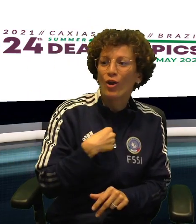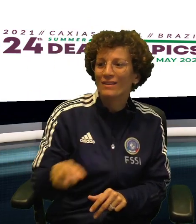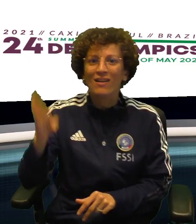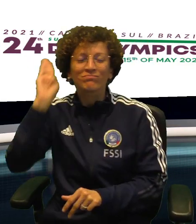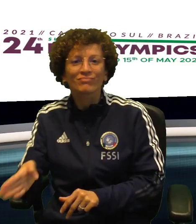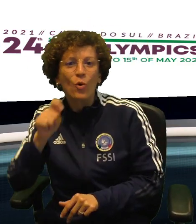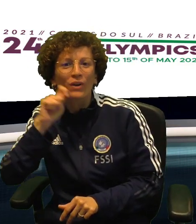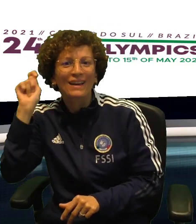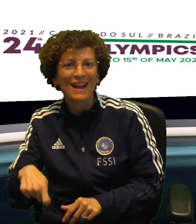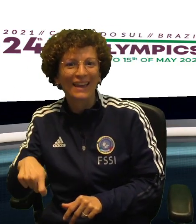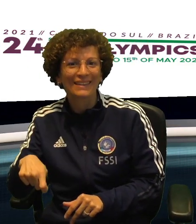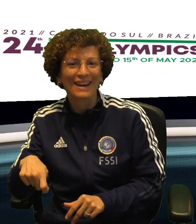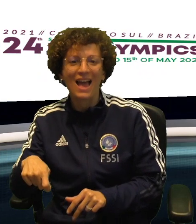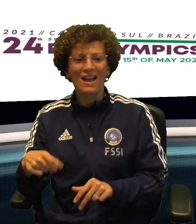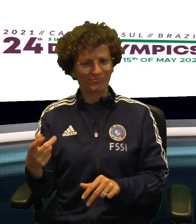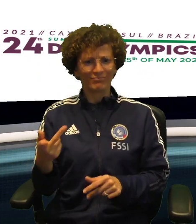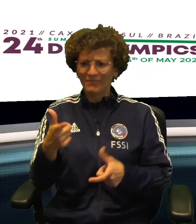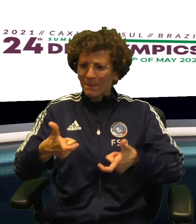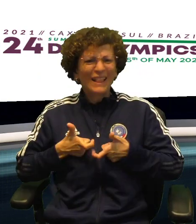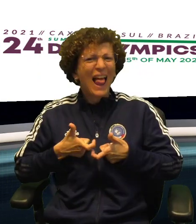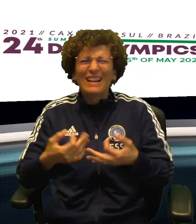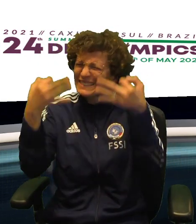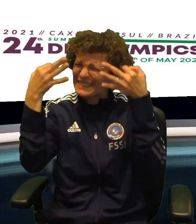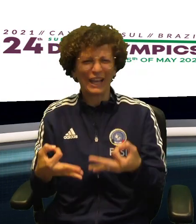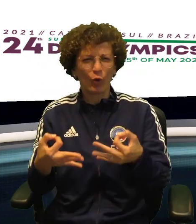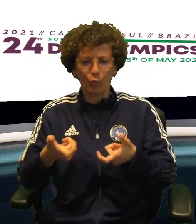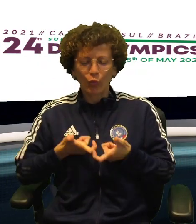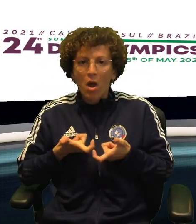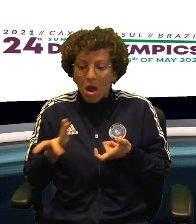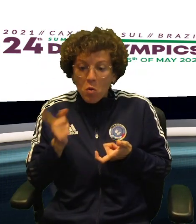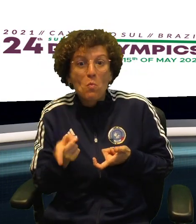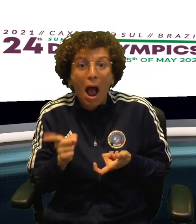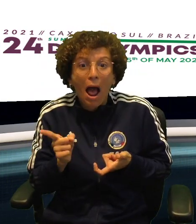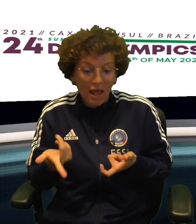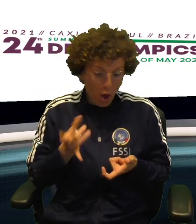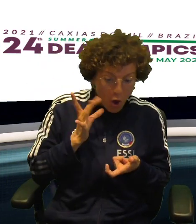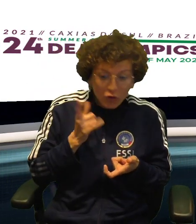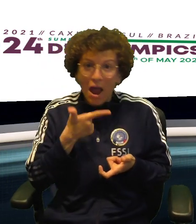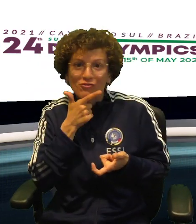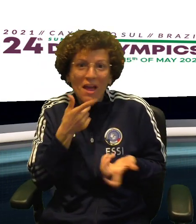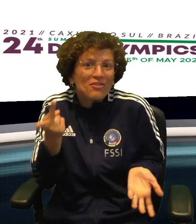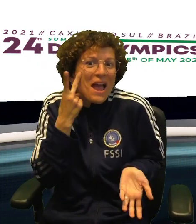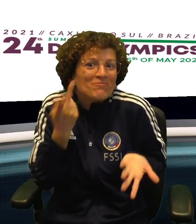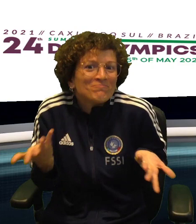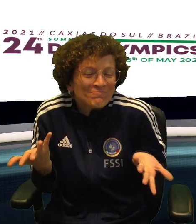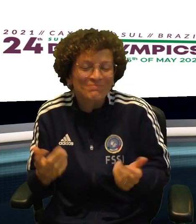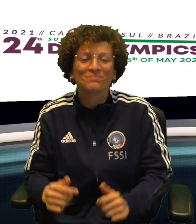CHE HANNO VINTO LE RISPETTIVE SEMINFINALI CONTRO POLONIA E UCRAINA E SONO GIA' SICURE DI UNA MEDAGLIA